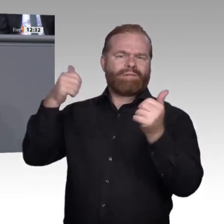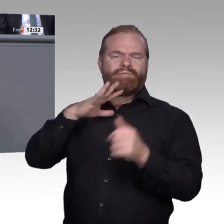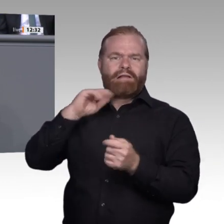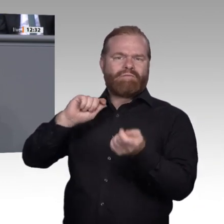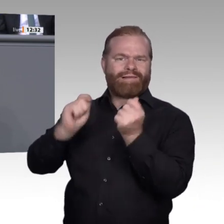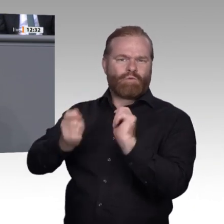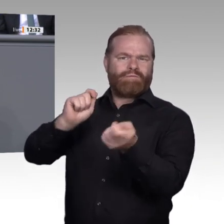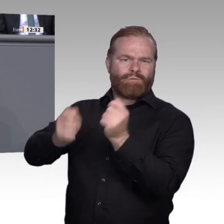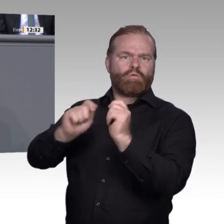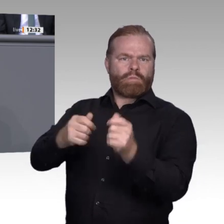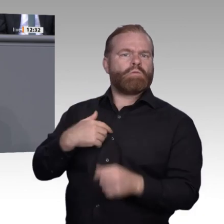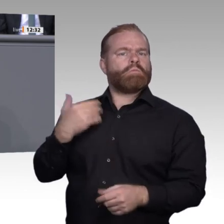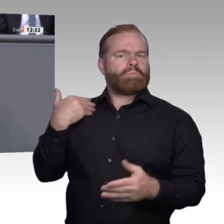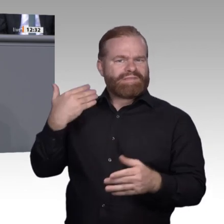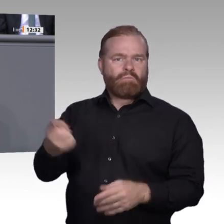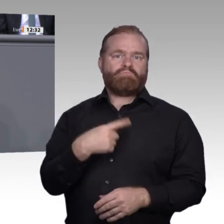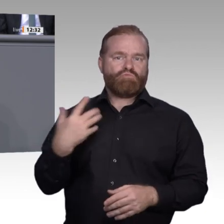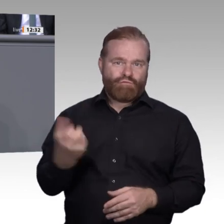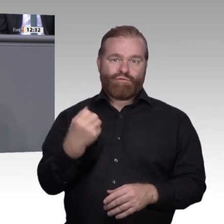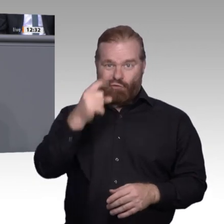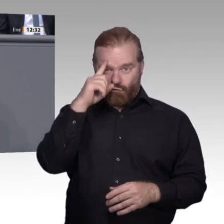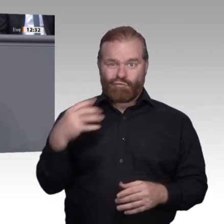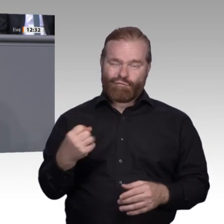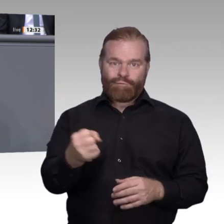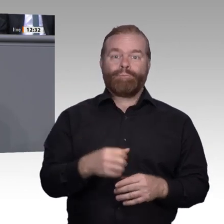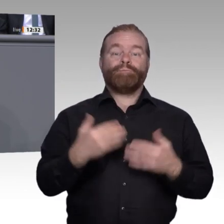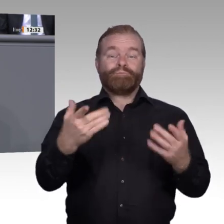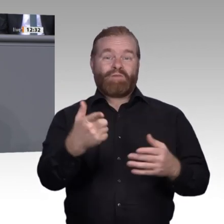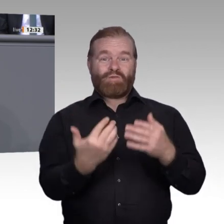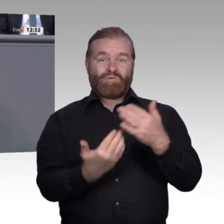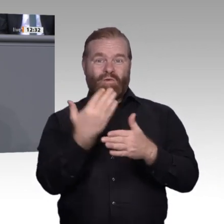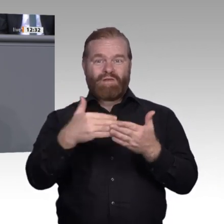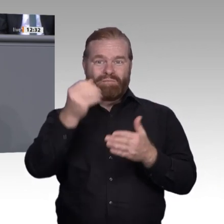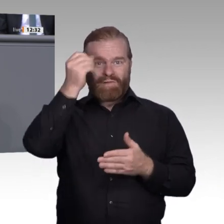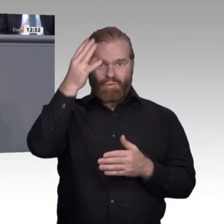Unternehmen ist dies aber schwer zu bewältigen. Hier wurden in den vergangenen Jahren zahlreiche